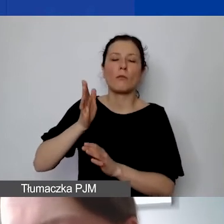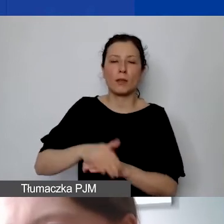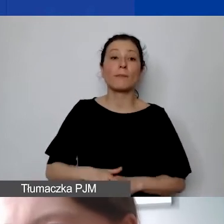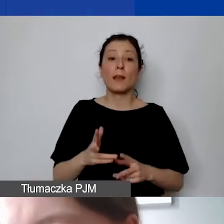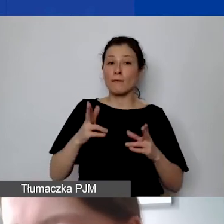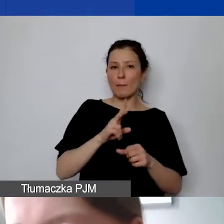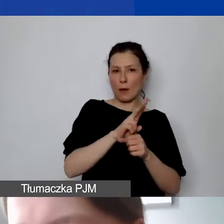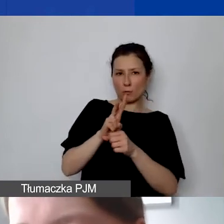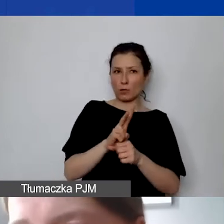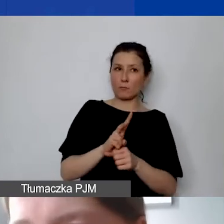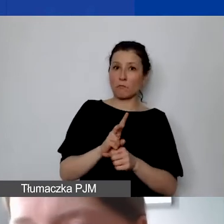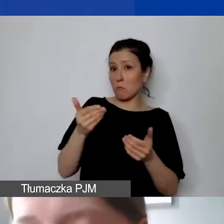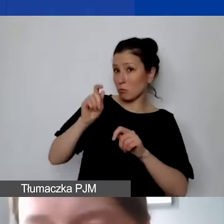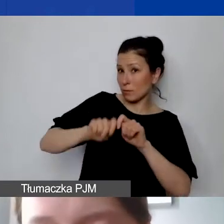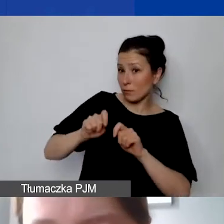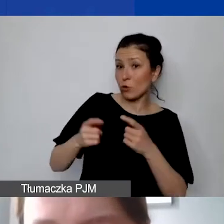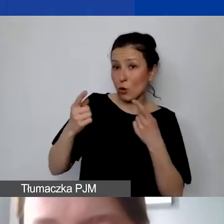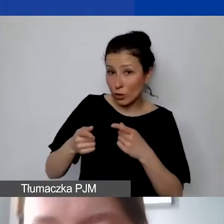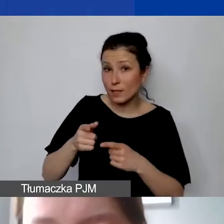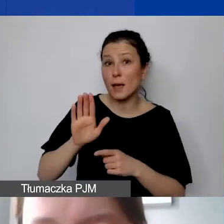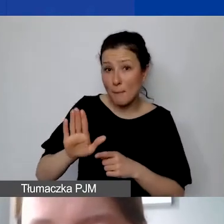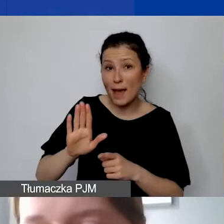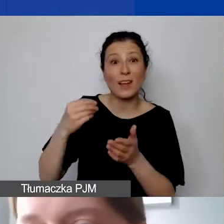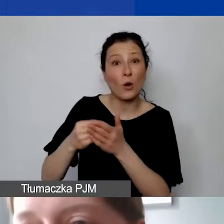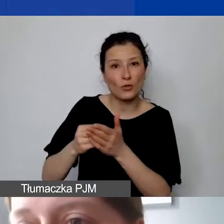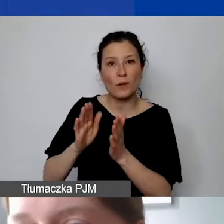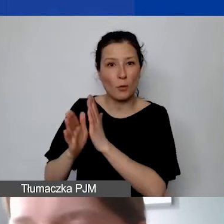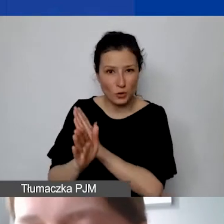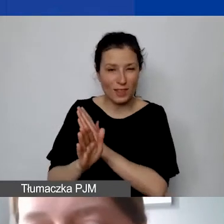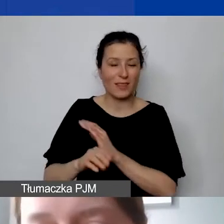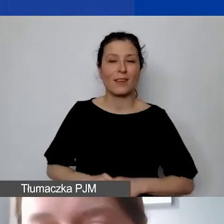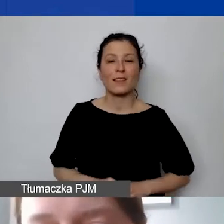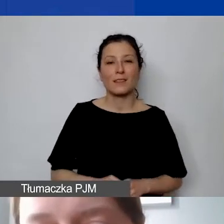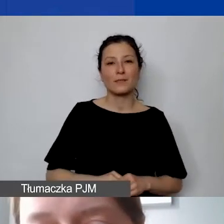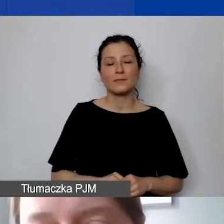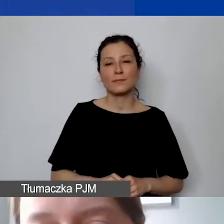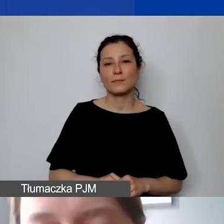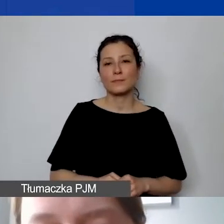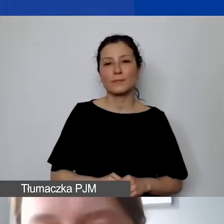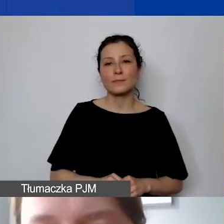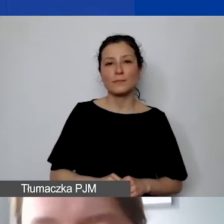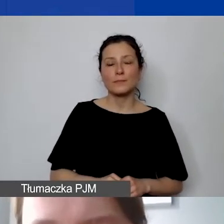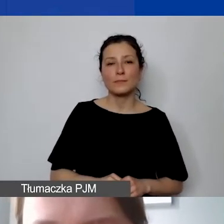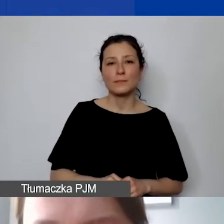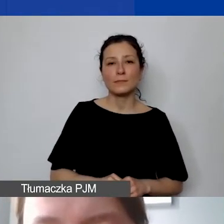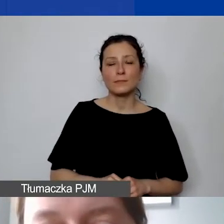i sprawdzić, czy organizacja po prostu ponosi tego rodzaju koszty, i do nich zajrzeć.